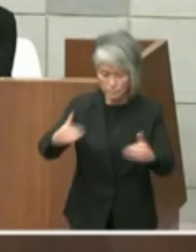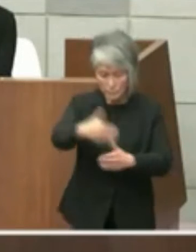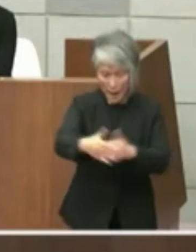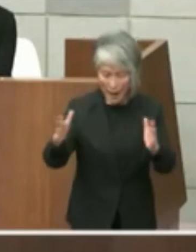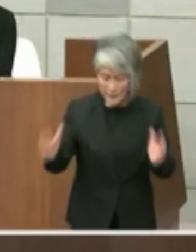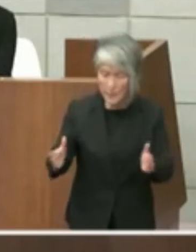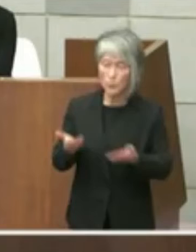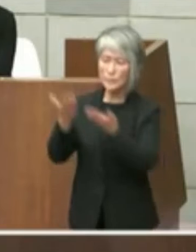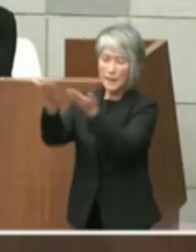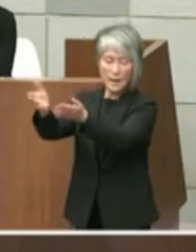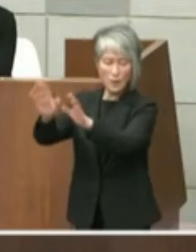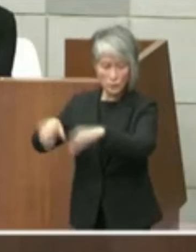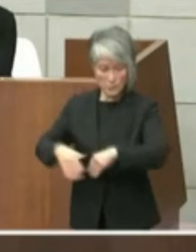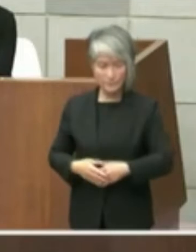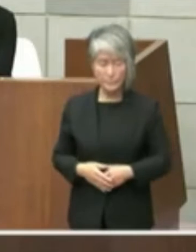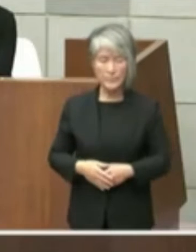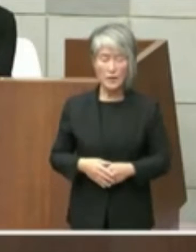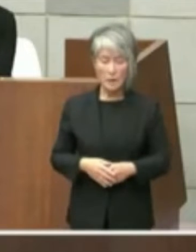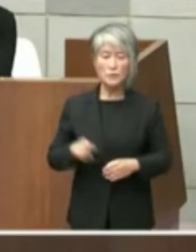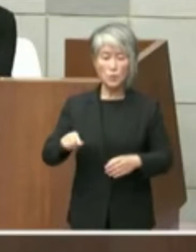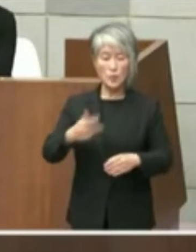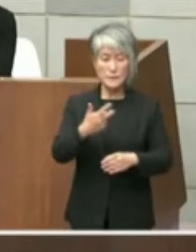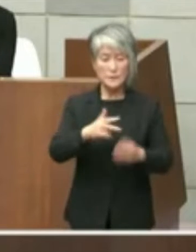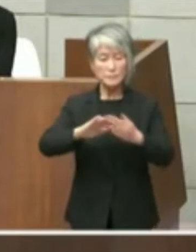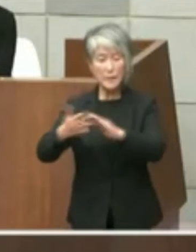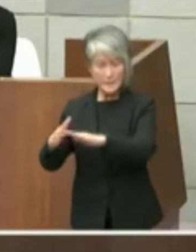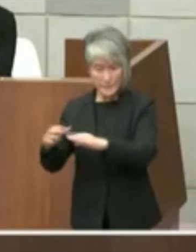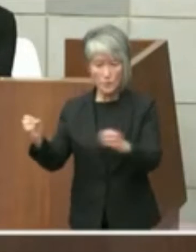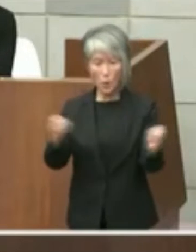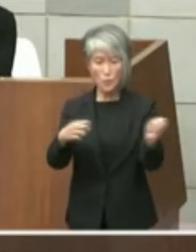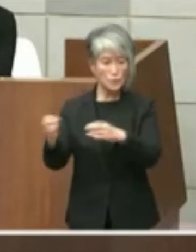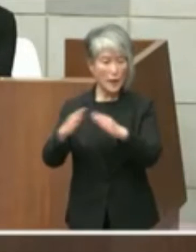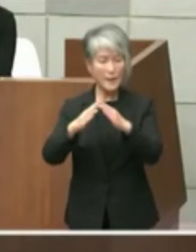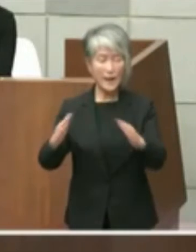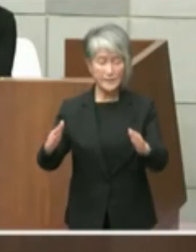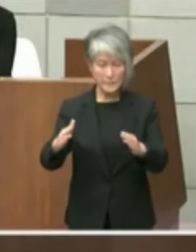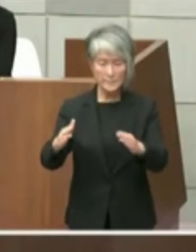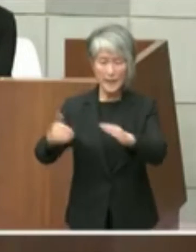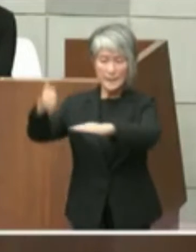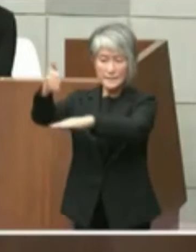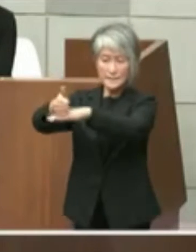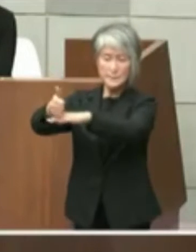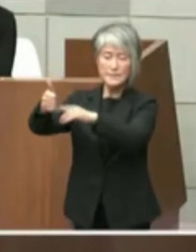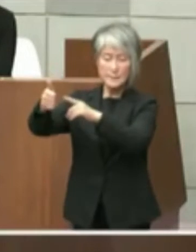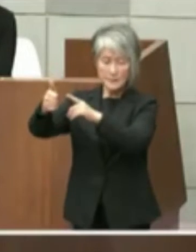て4月のし街コンは海で いわゆる知事に直接その場におきまして